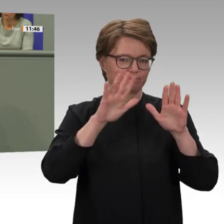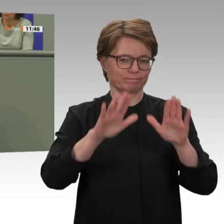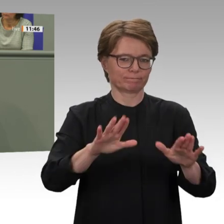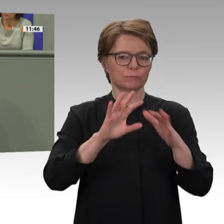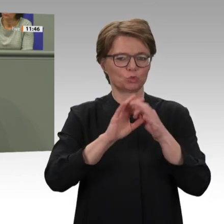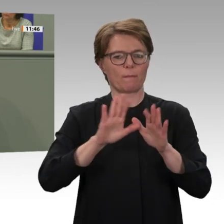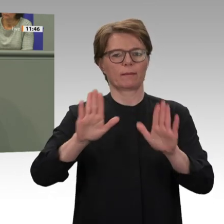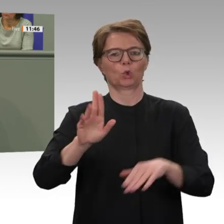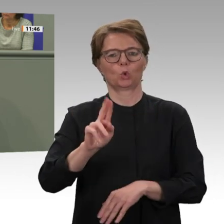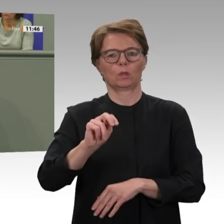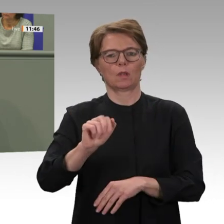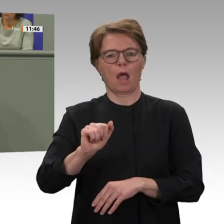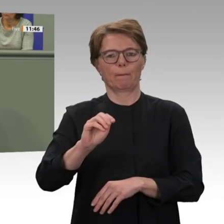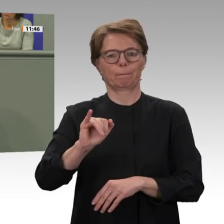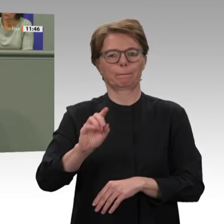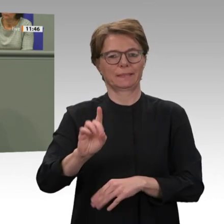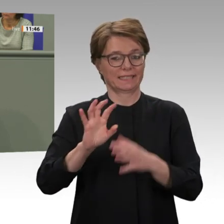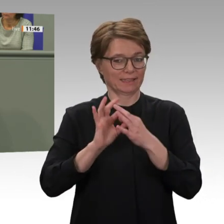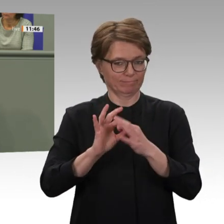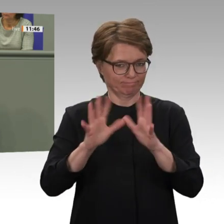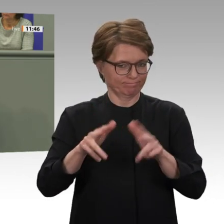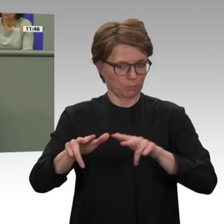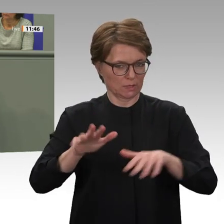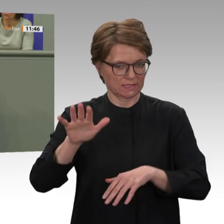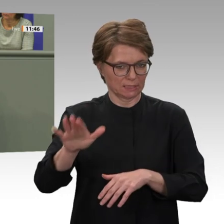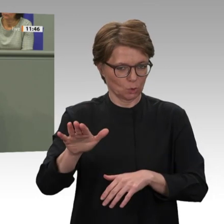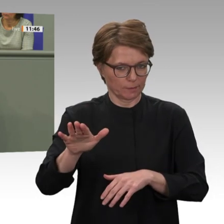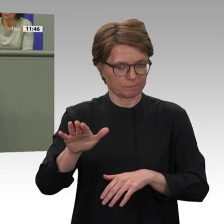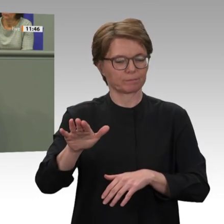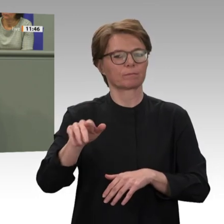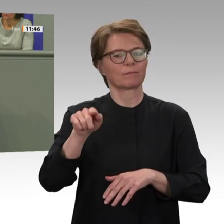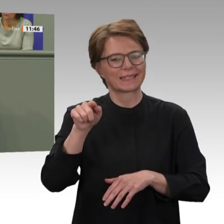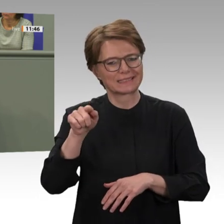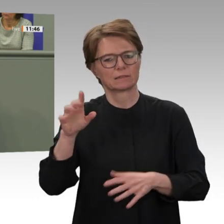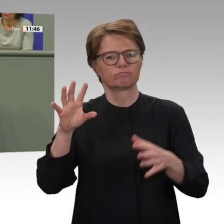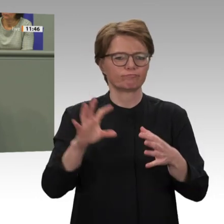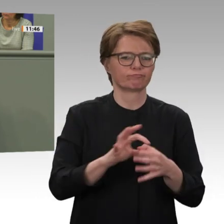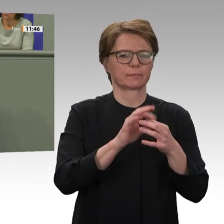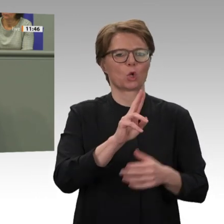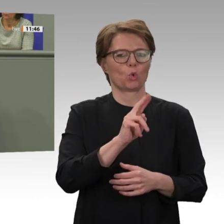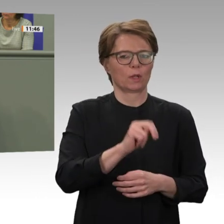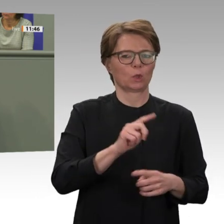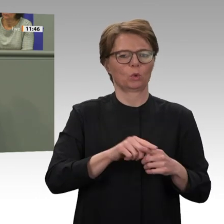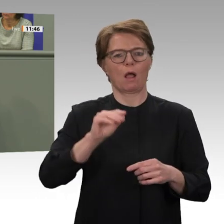2007 beschlossen haben. Und es waren diese Gräueltaten, die ein außerordentliches Engagement der internationalen Gemeinschaft ausgelöst haben. Mit